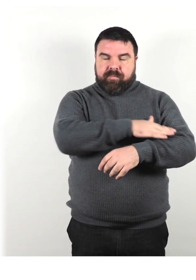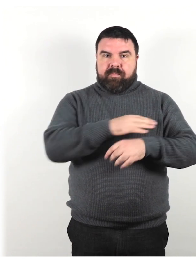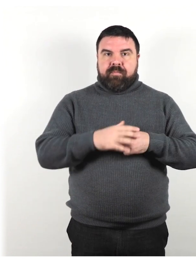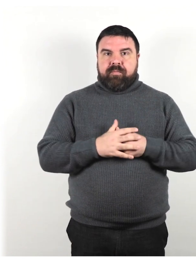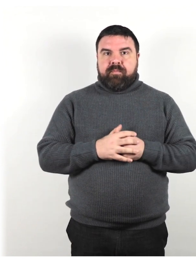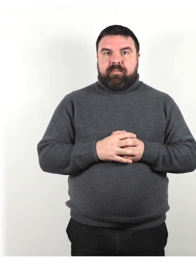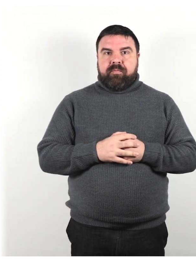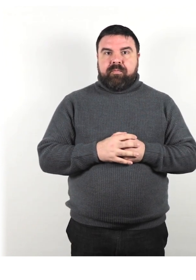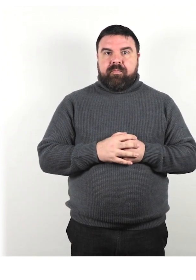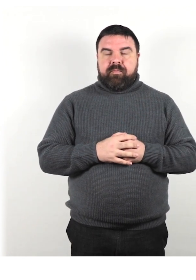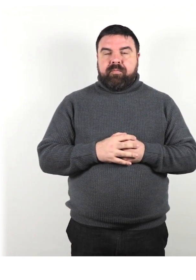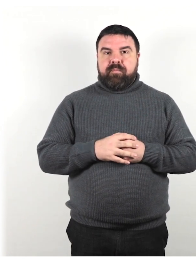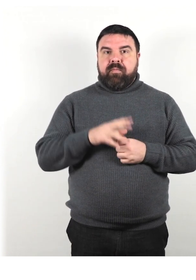Parla con un tono di voce normale.